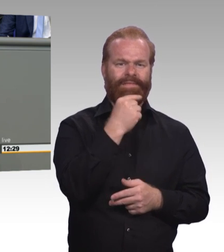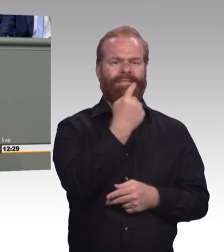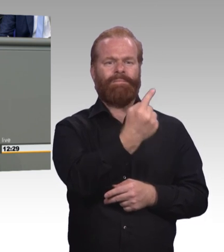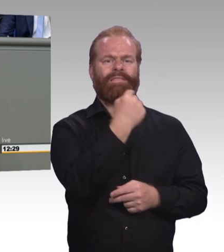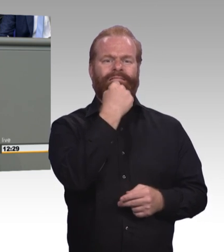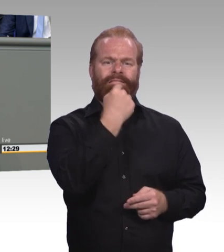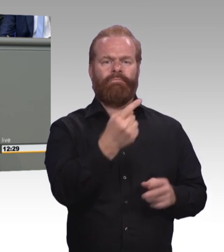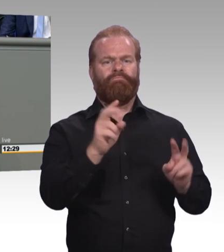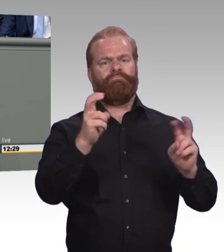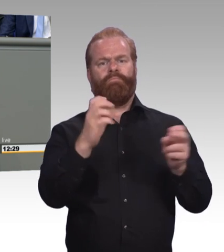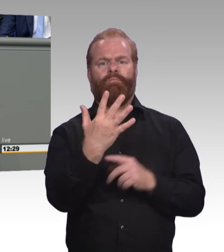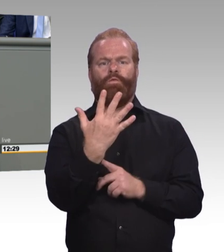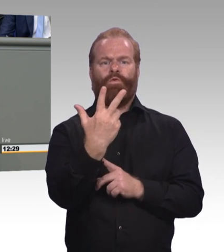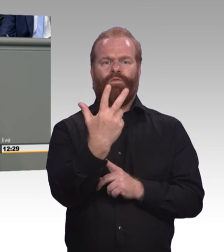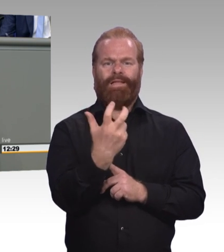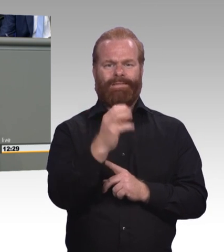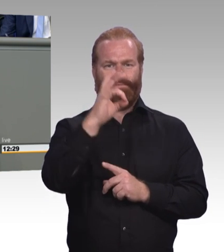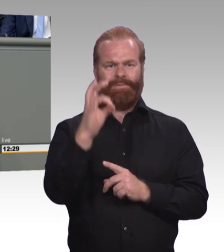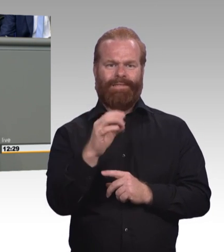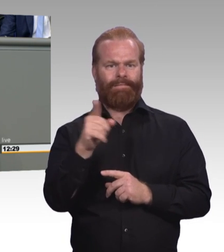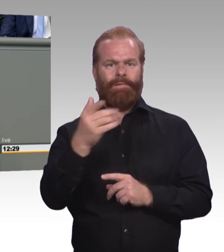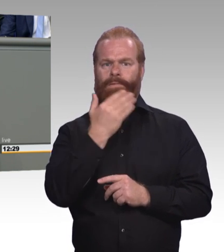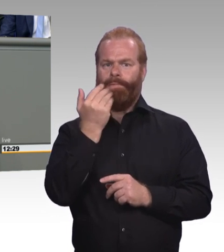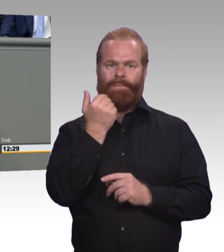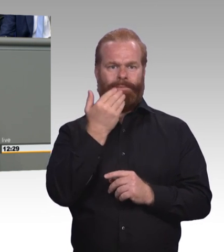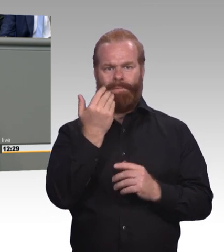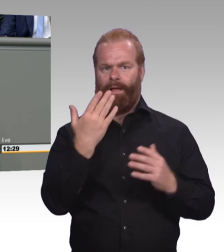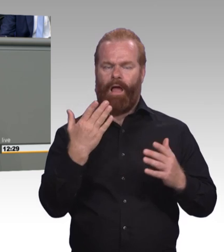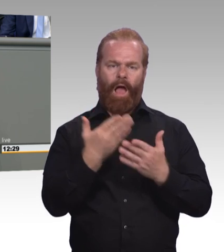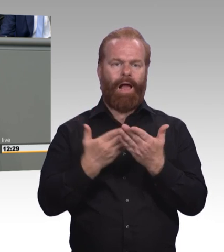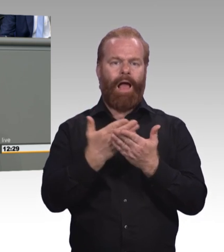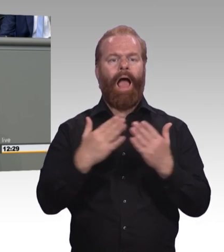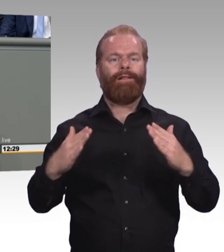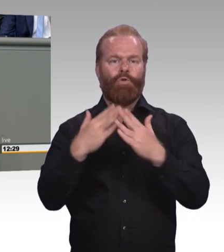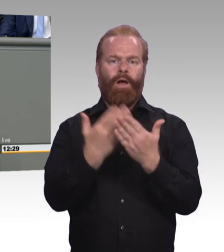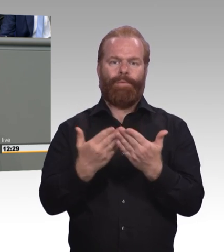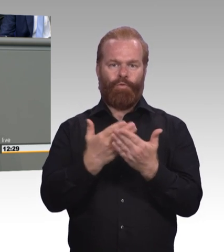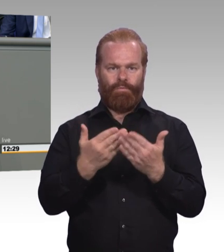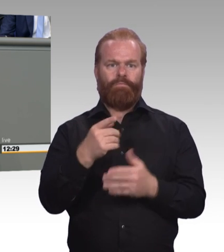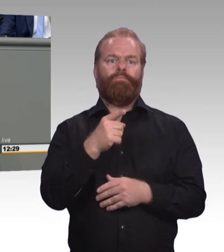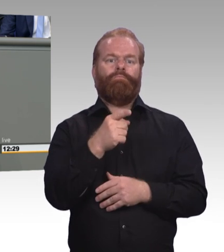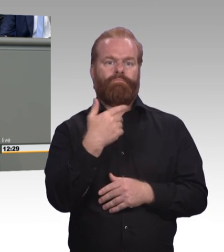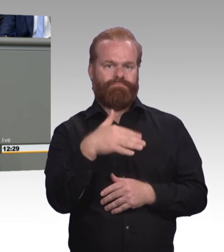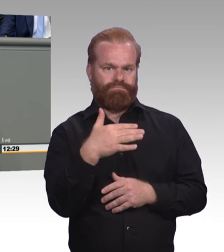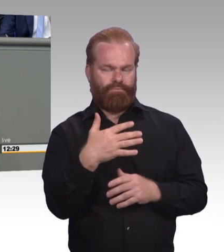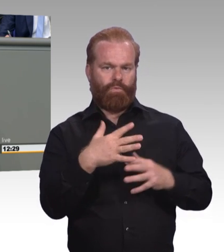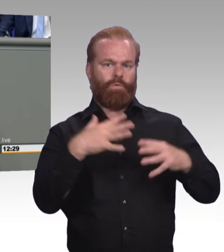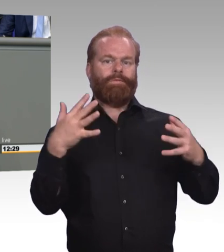Stabil. Aber das reicht eben nicht. Sondern wir brauchen mehr. Deutlich mehr Altenpflegerinnen und Altenpfleger. Erziehungsberufe 105.000.